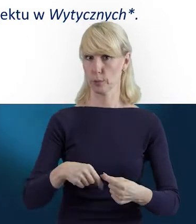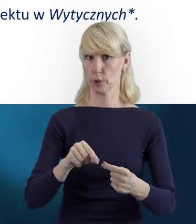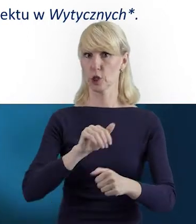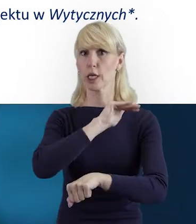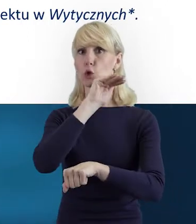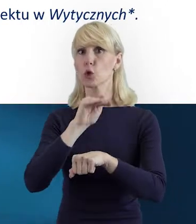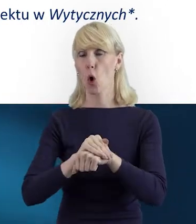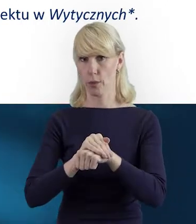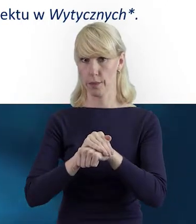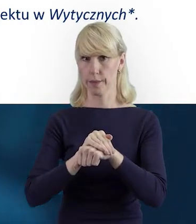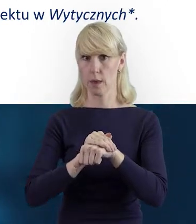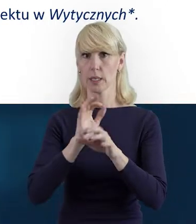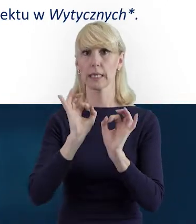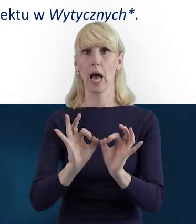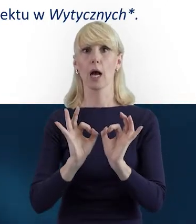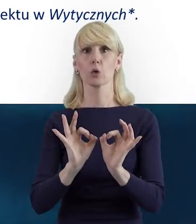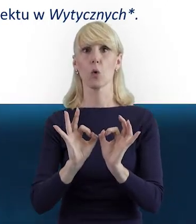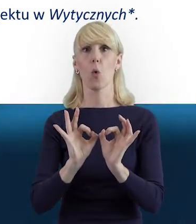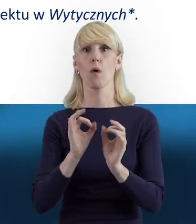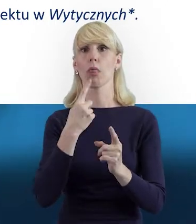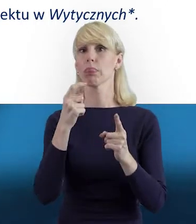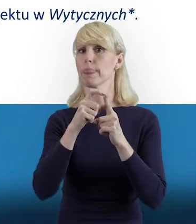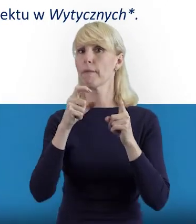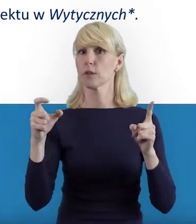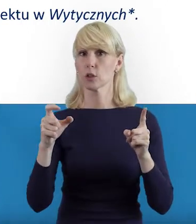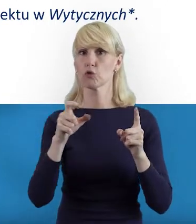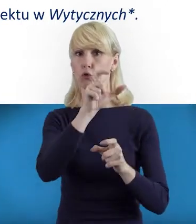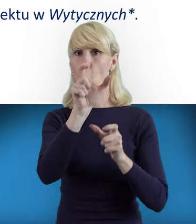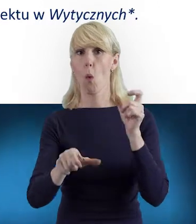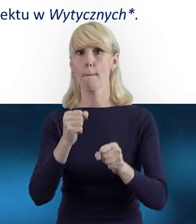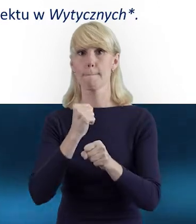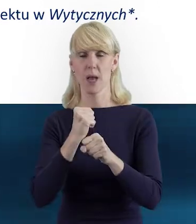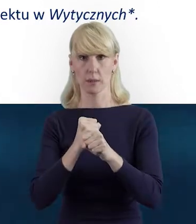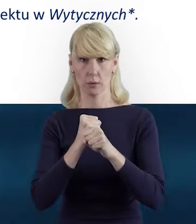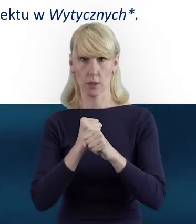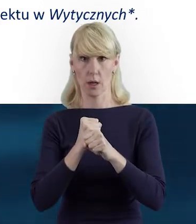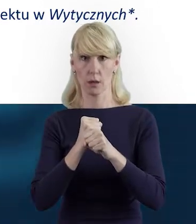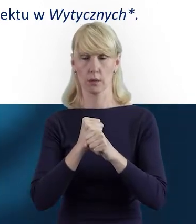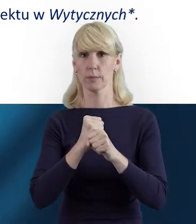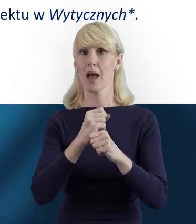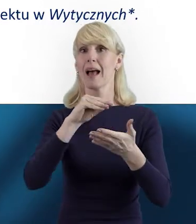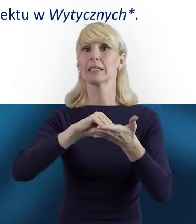zgodnie z aktualną definicją personelu zawartą w wytycznych.